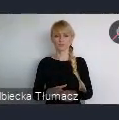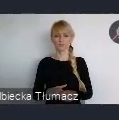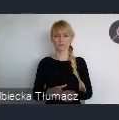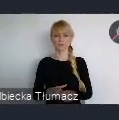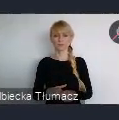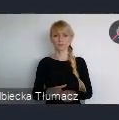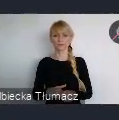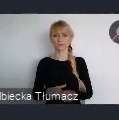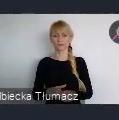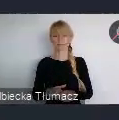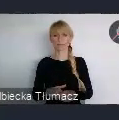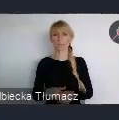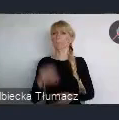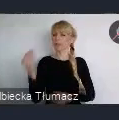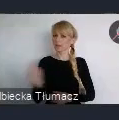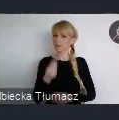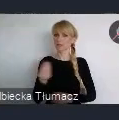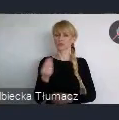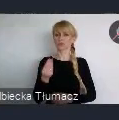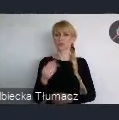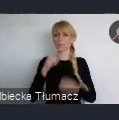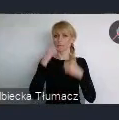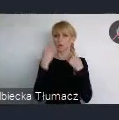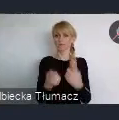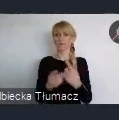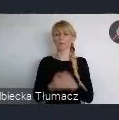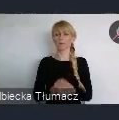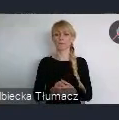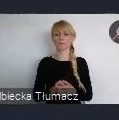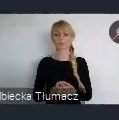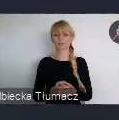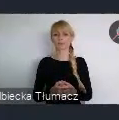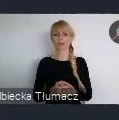Jeszcze może dwa słowa, dlaczego myślę, że warto